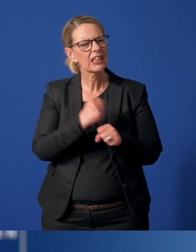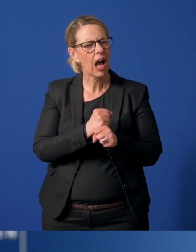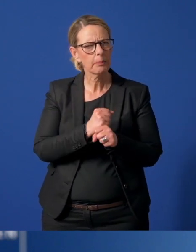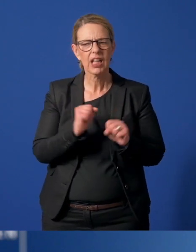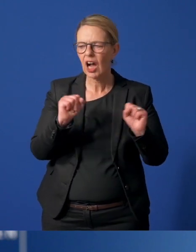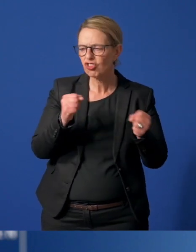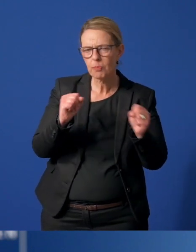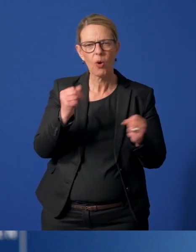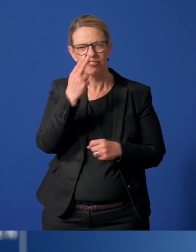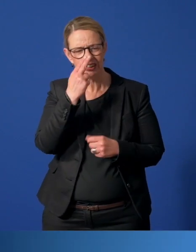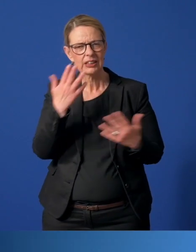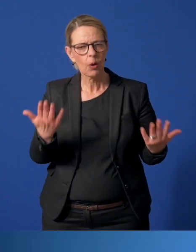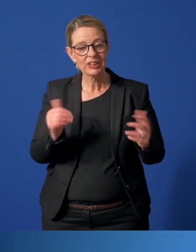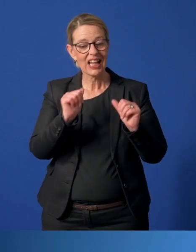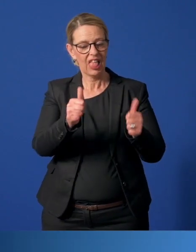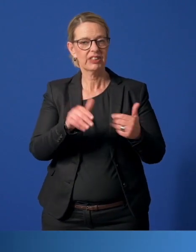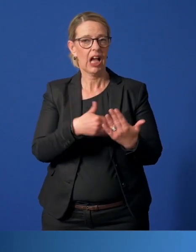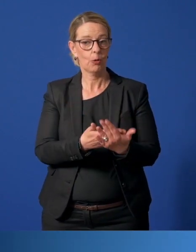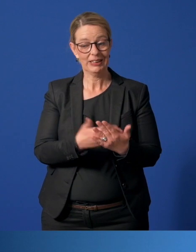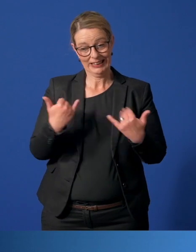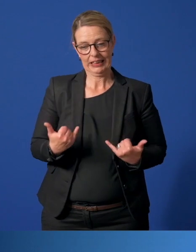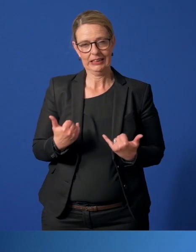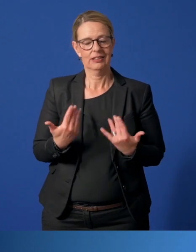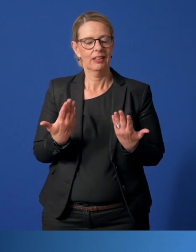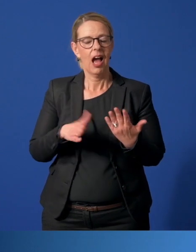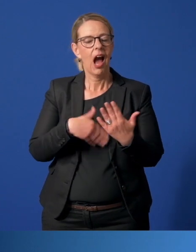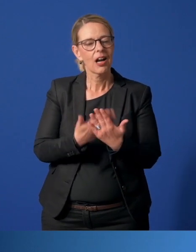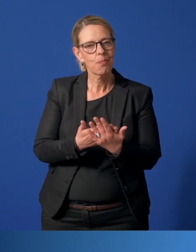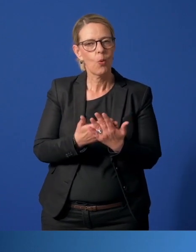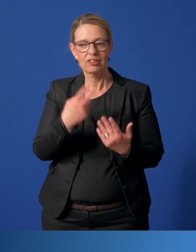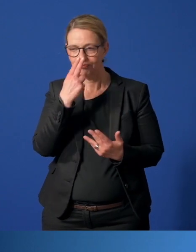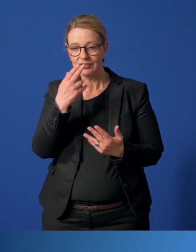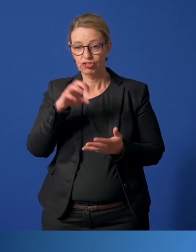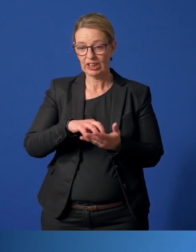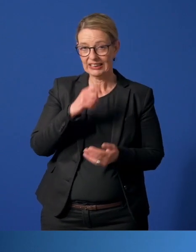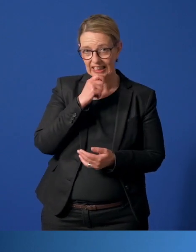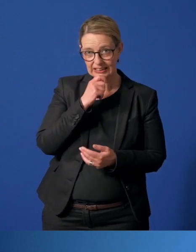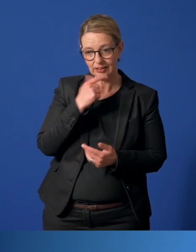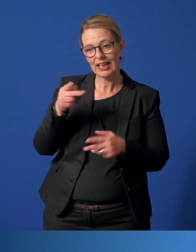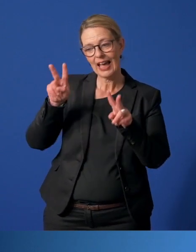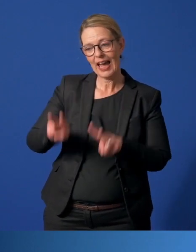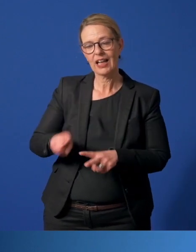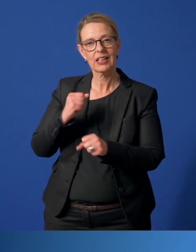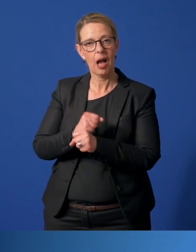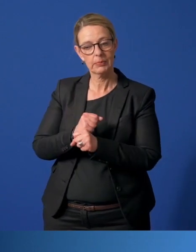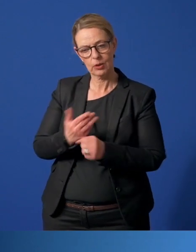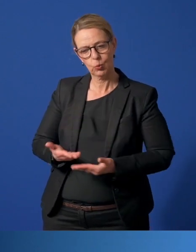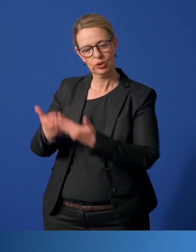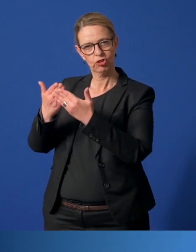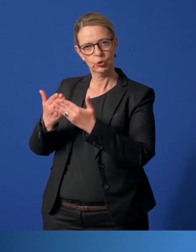sowie Hilfsangebote und stellt uns aktuelle Angebote vor und erzählt, wie die Stadt Essen die Ehrenamtlichen unterstützt.